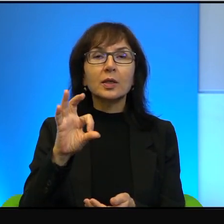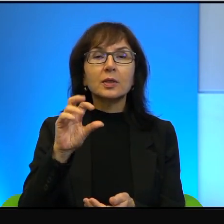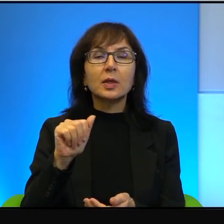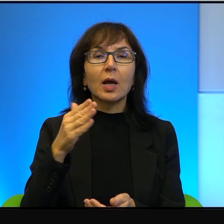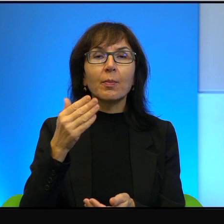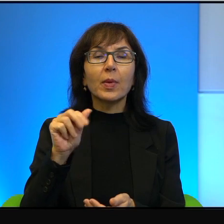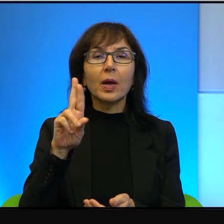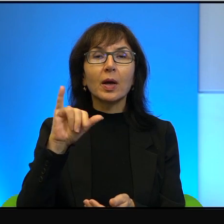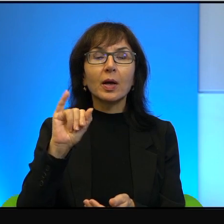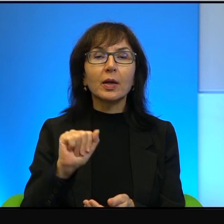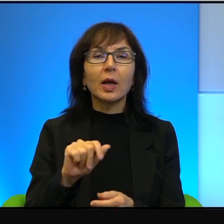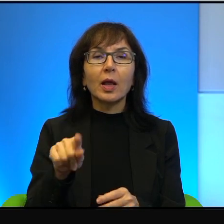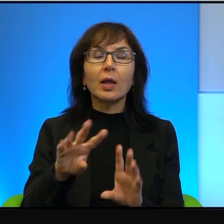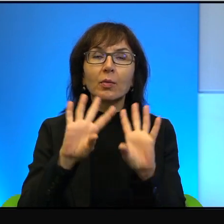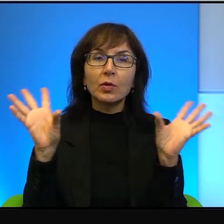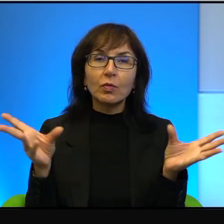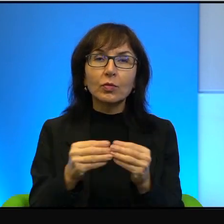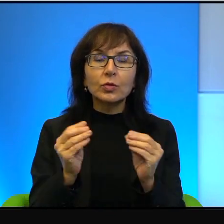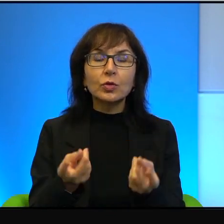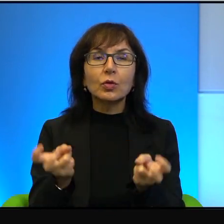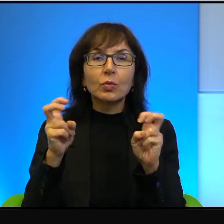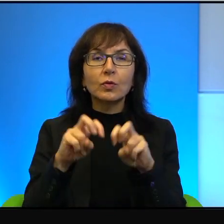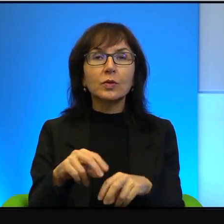się stało, tam wszystko powstawało, nie w jakimś Tel Awiwie, który jest